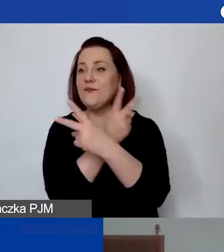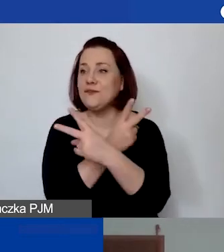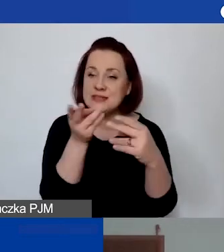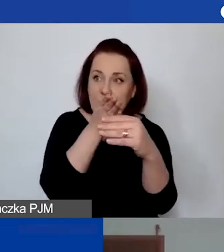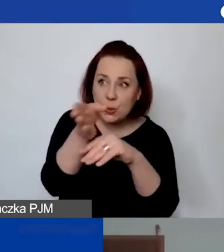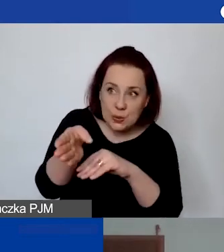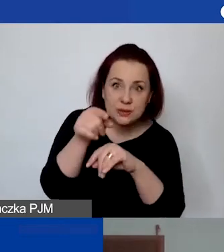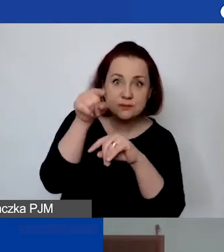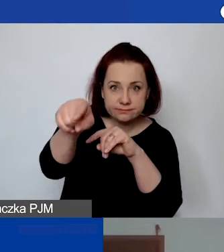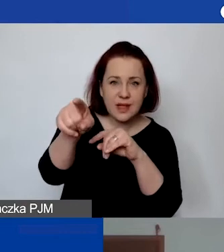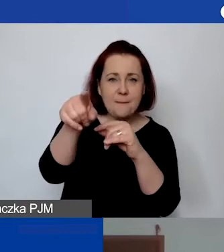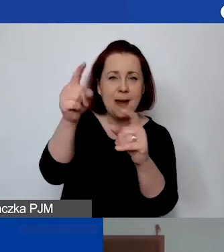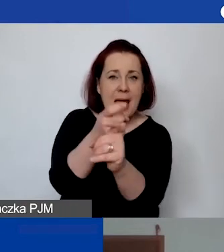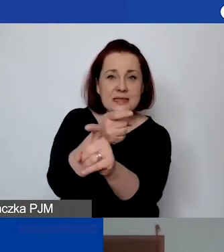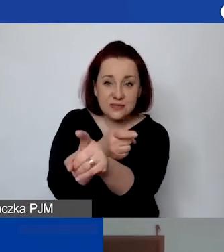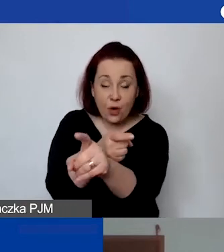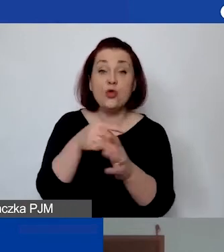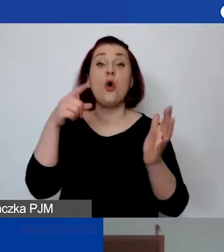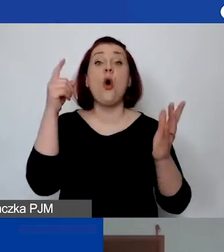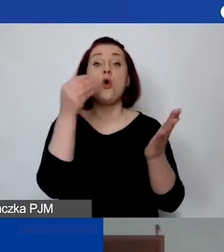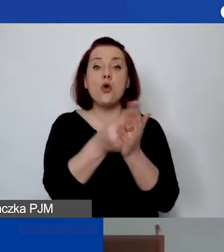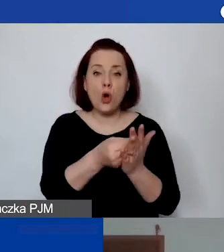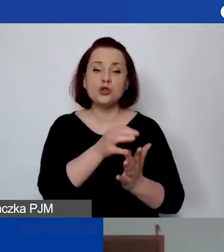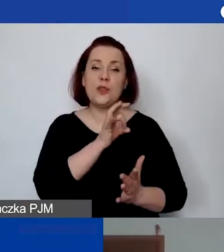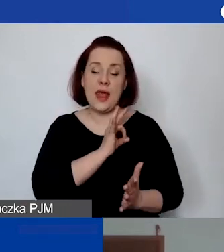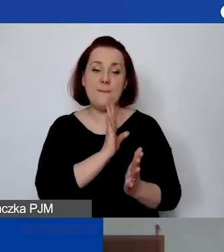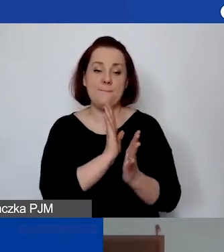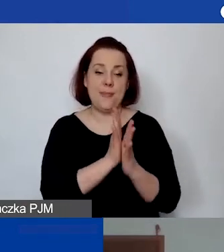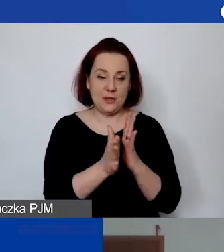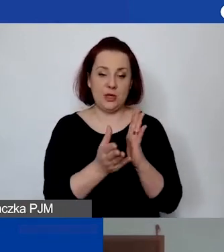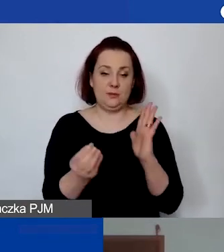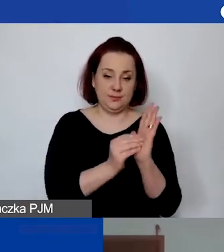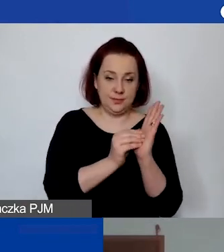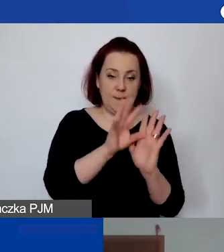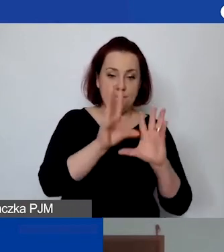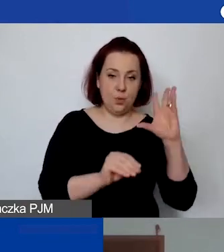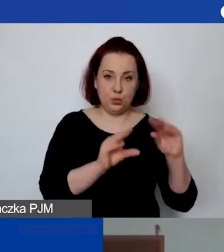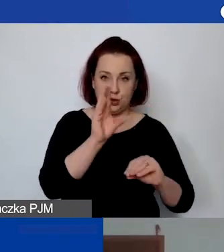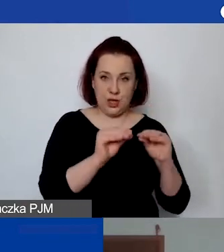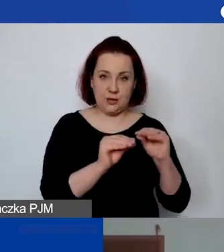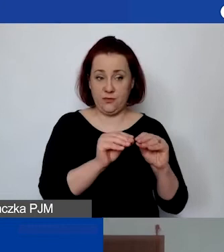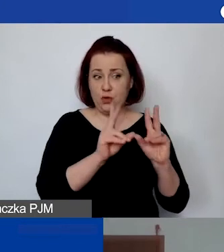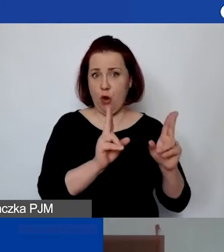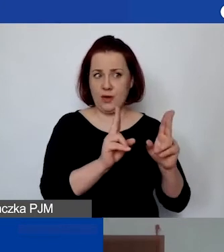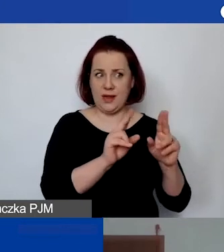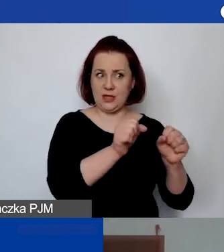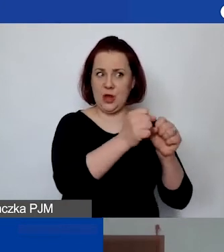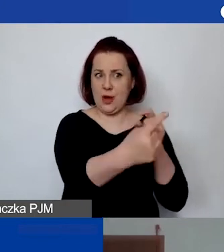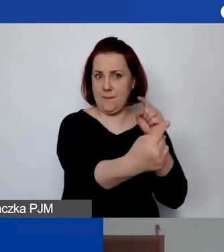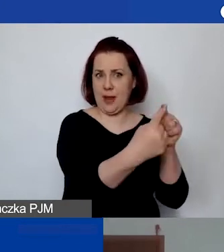to koszty delegacji znajdą się jako linia budżetowa w danym działaniu, którego będzie dotyczyła podróż.